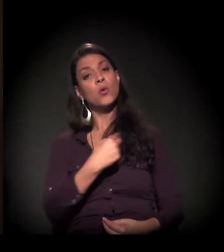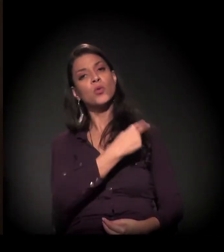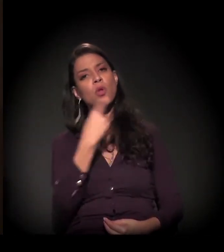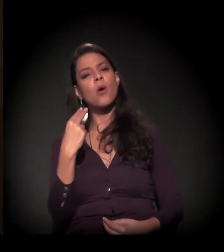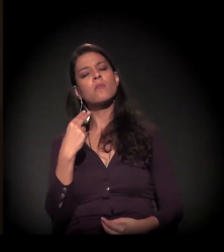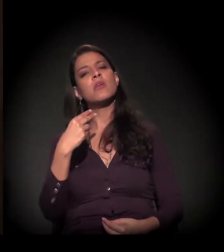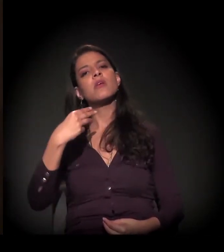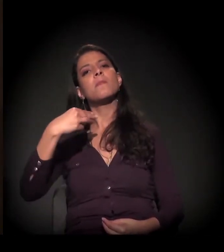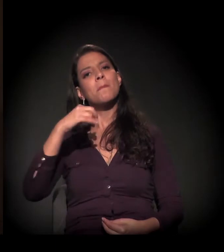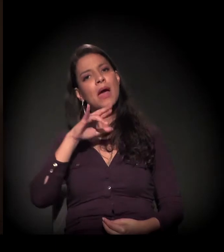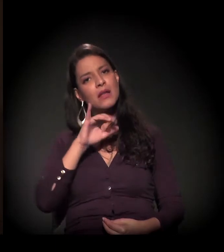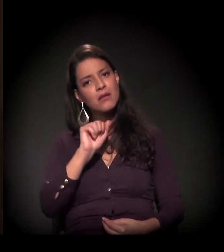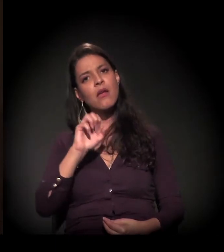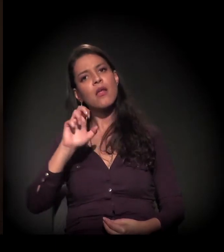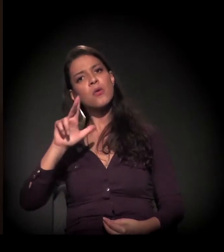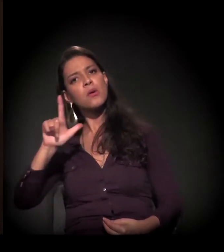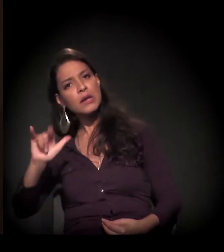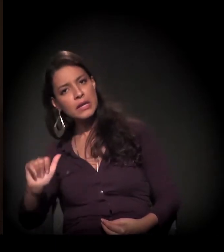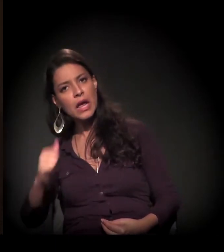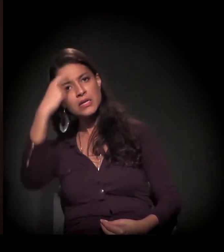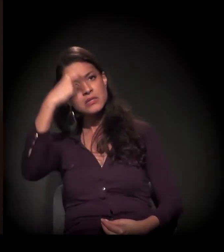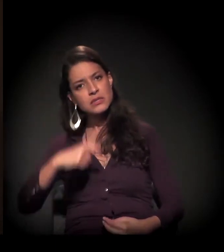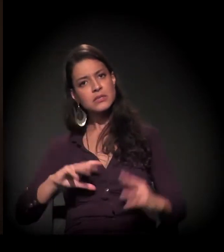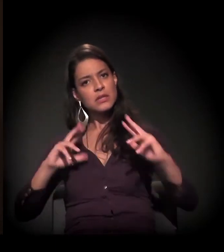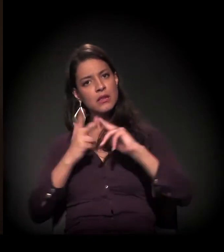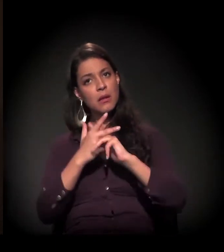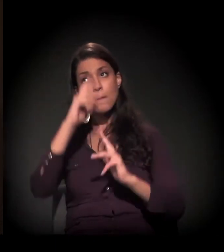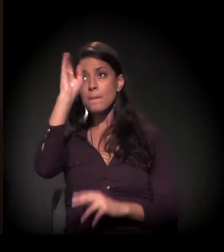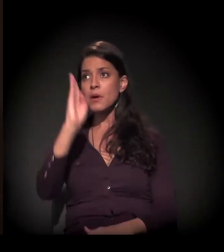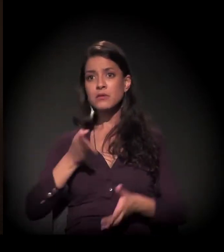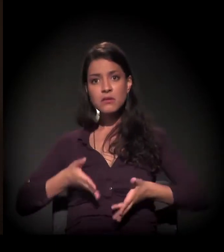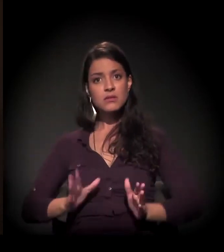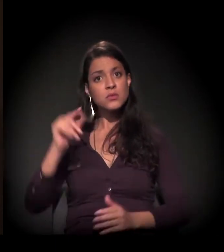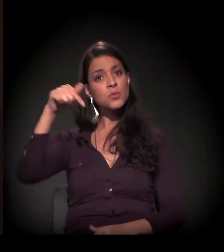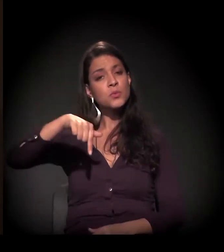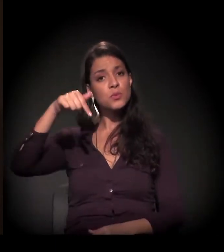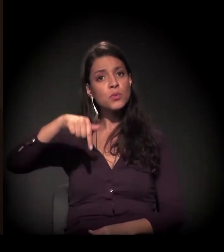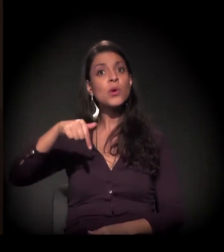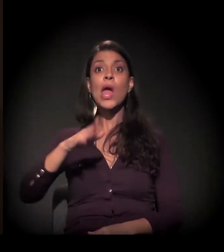Eu queria saber, conhecer o meu mundo,